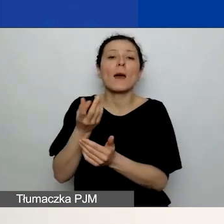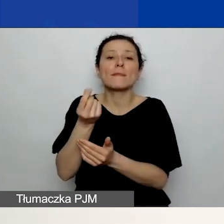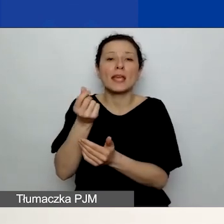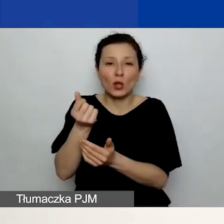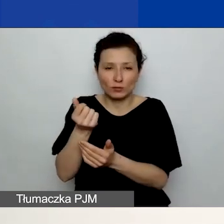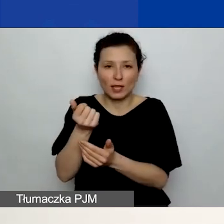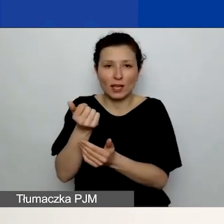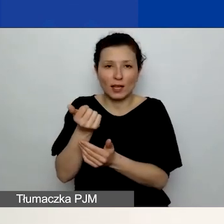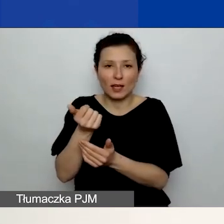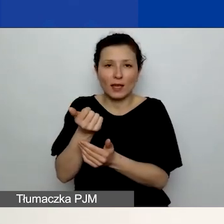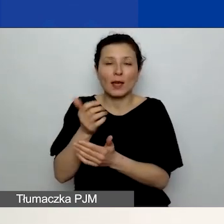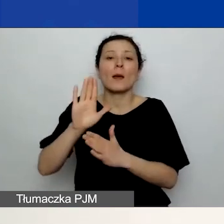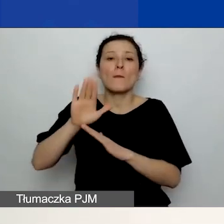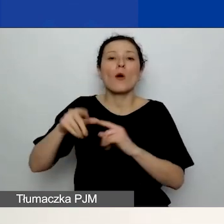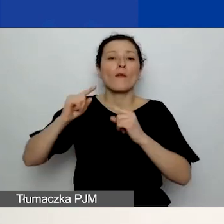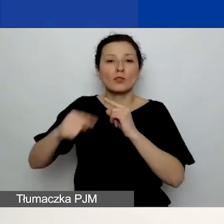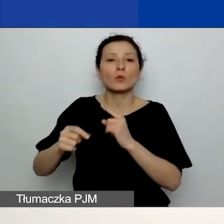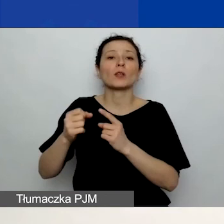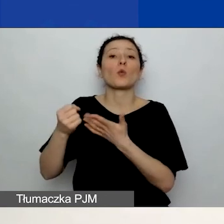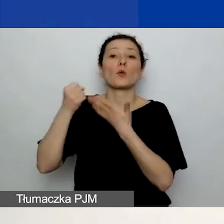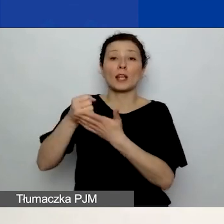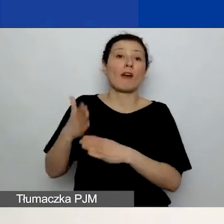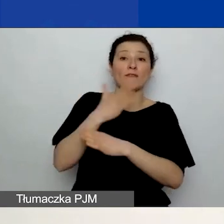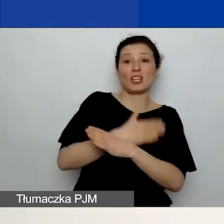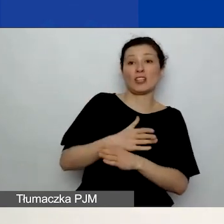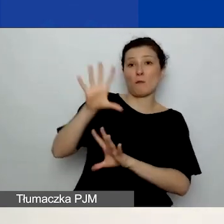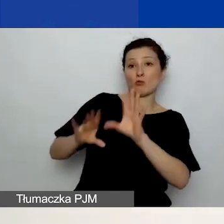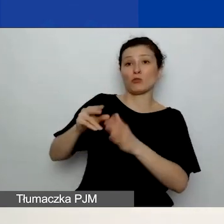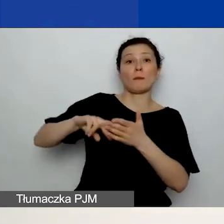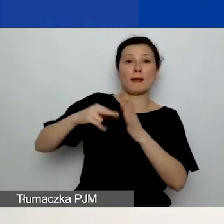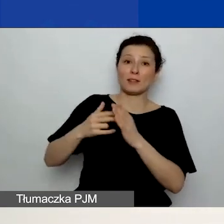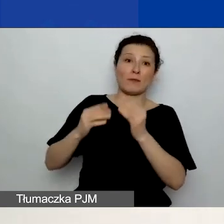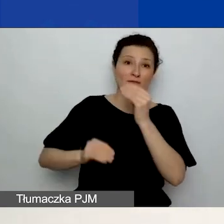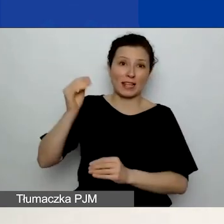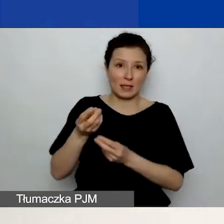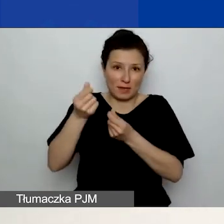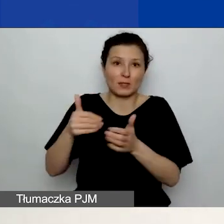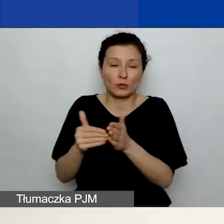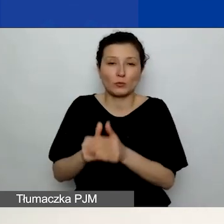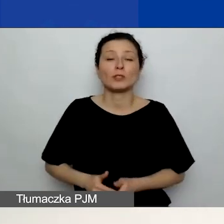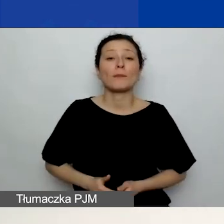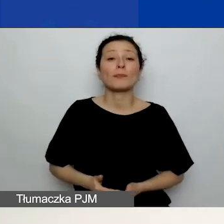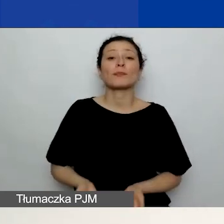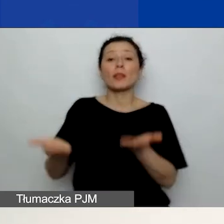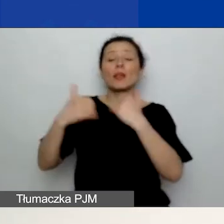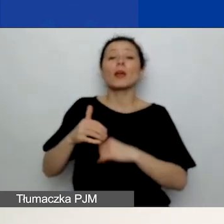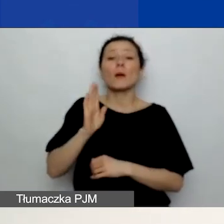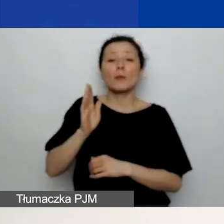niż zaplanowaliście w budżecie. Pod tabelą budżetu zobaczycie podsumowanie, które jest widoczne na slajdzie.